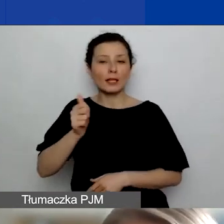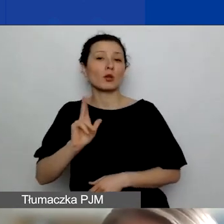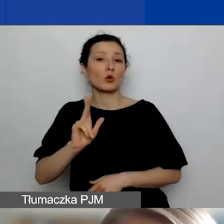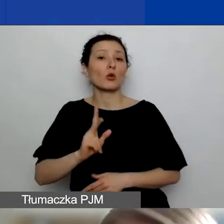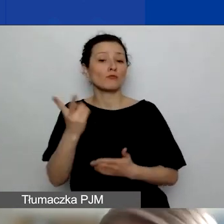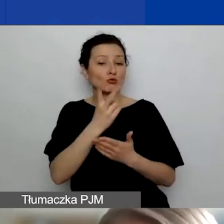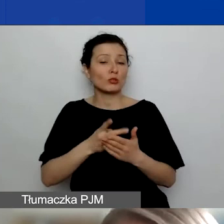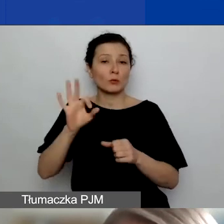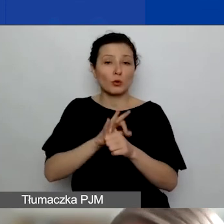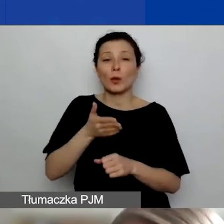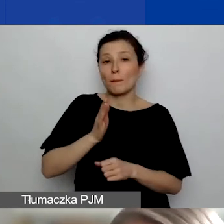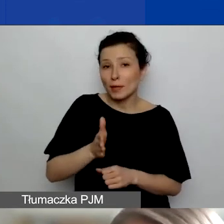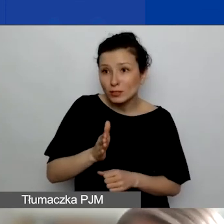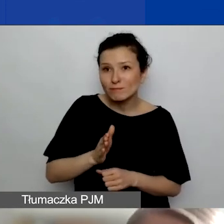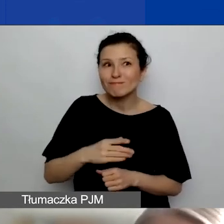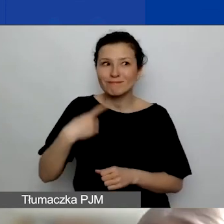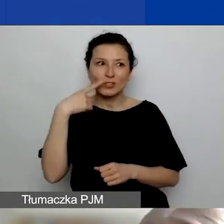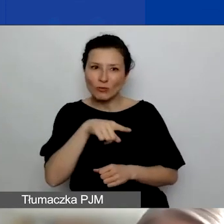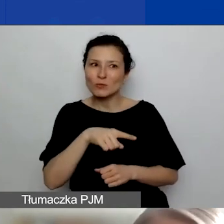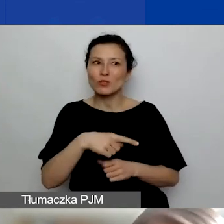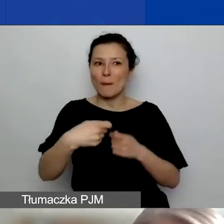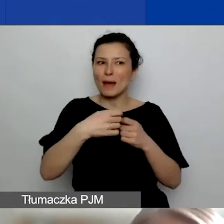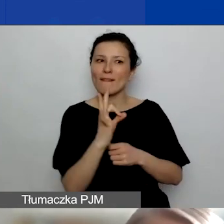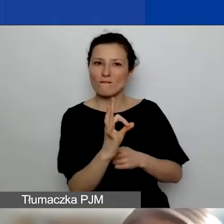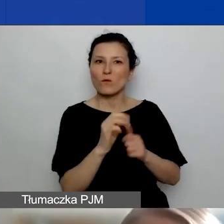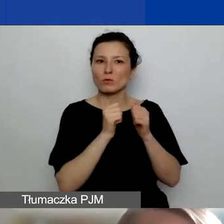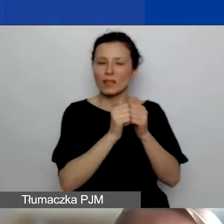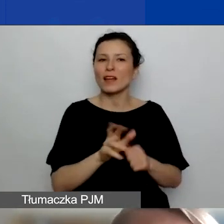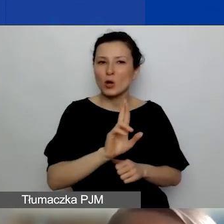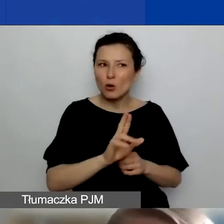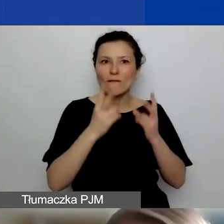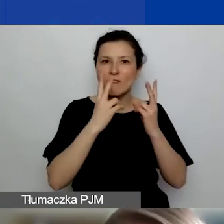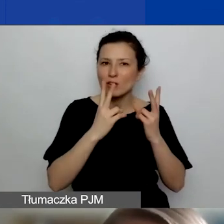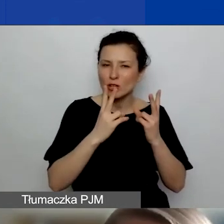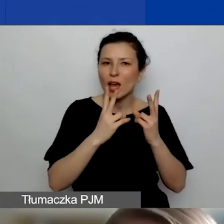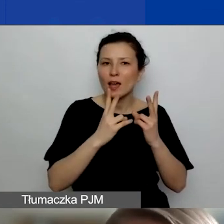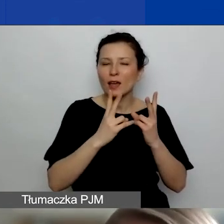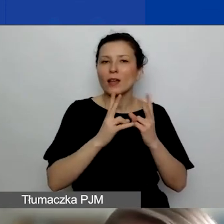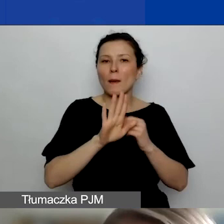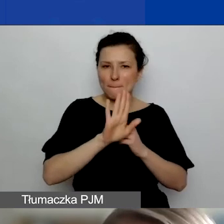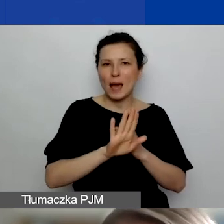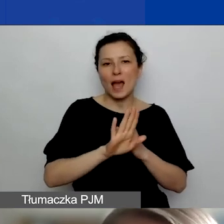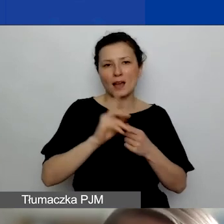zauważą rolę partnera, uznają, że ona jest uzasadniona, ważna i takie partnerstwo faktycznie ma sens,